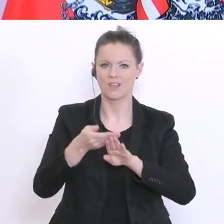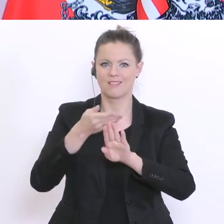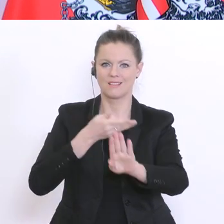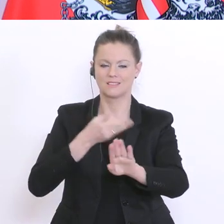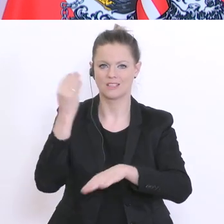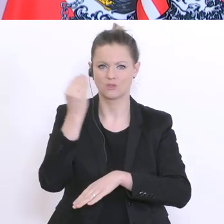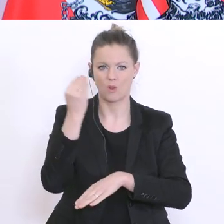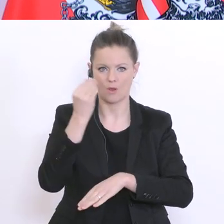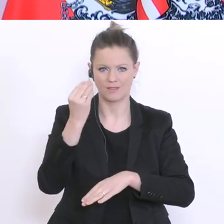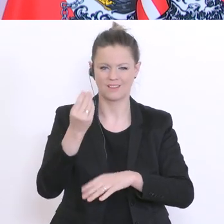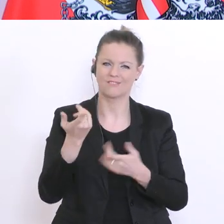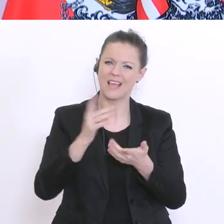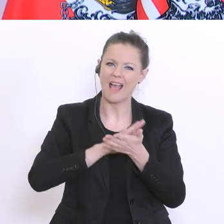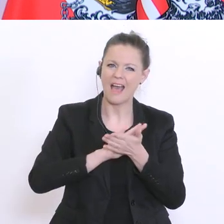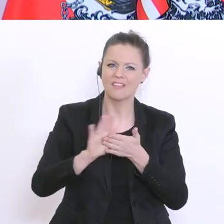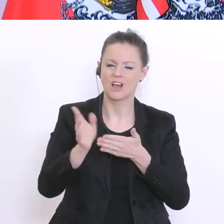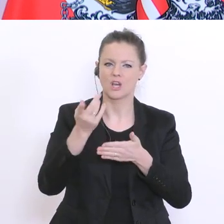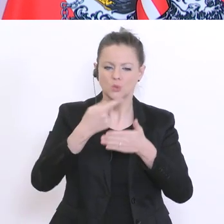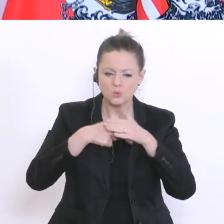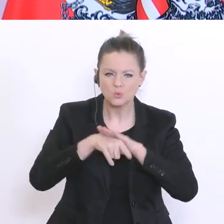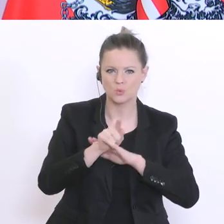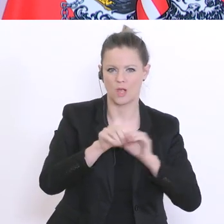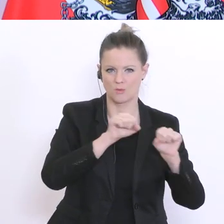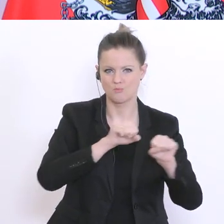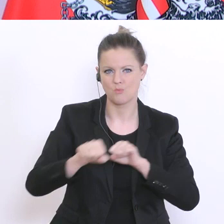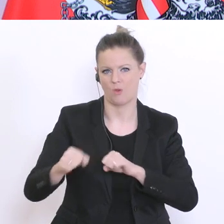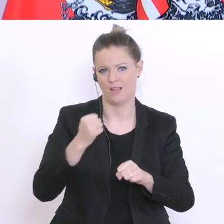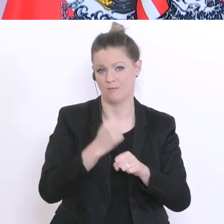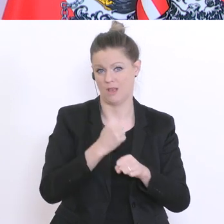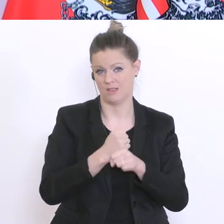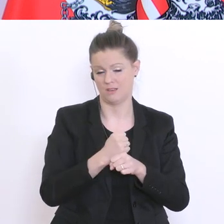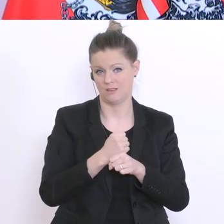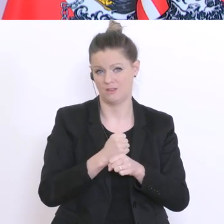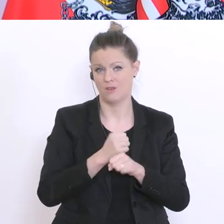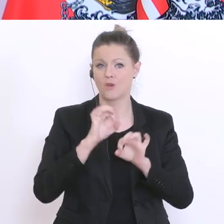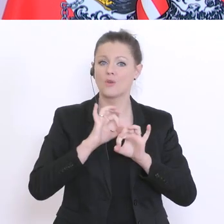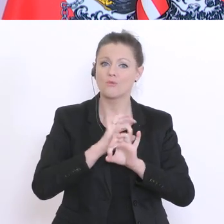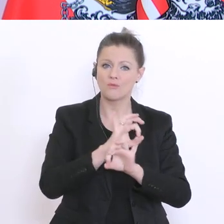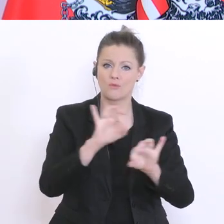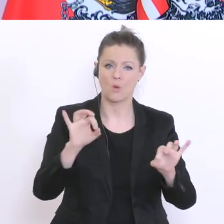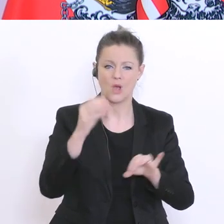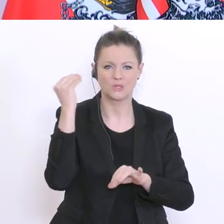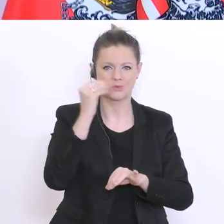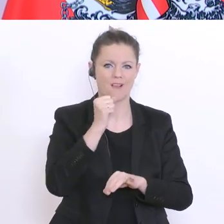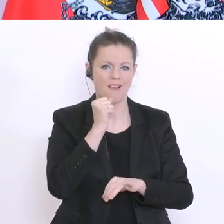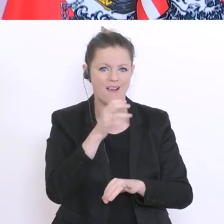Zugang ermöglichen, um auch den schulischen Alltag vielleicht etwas abwechslungsreicher zu gestalten,